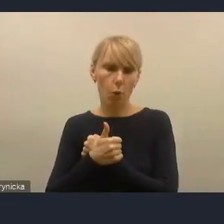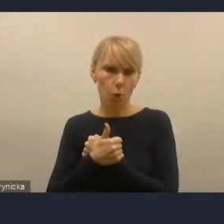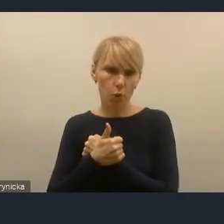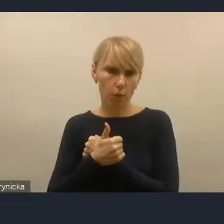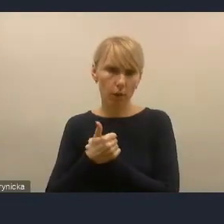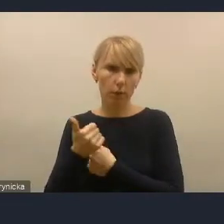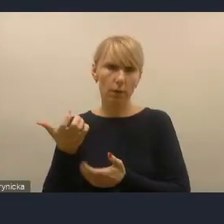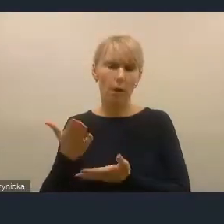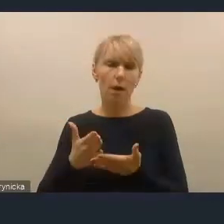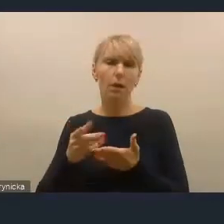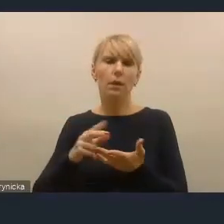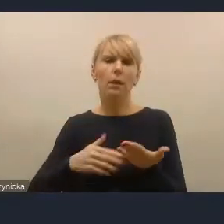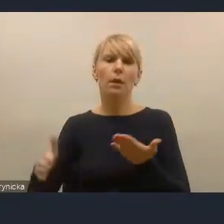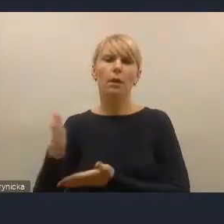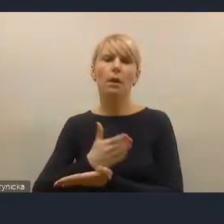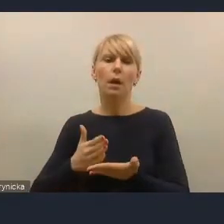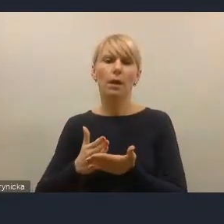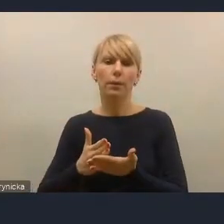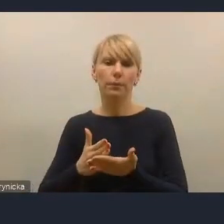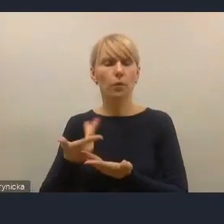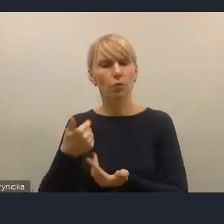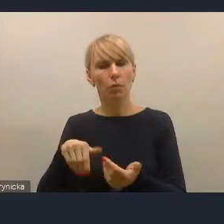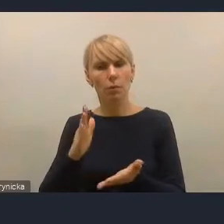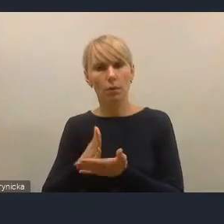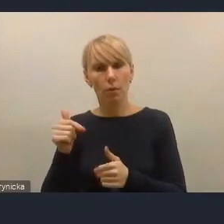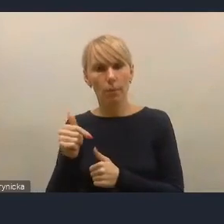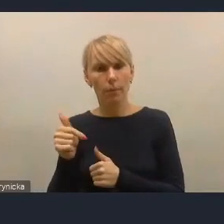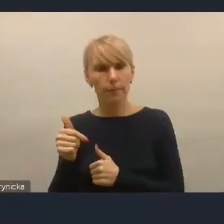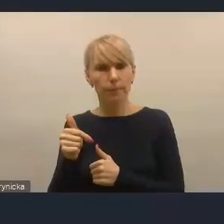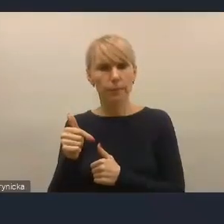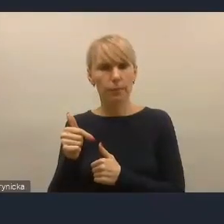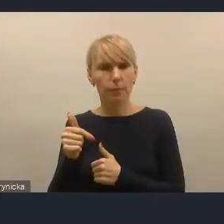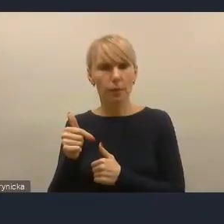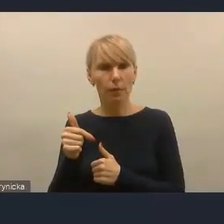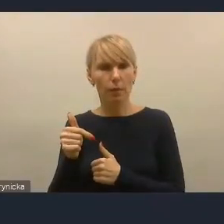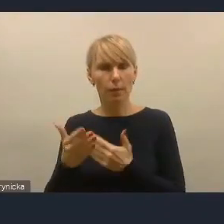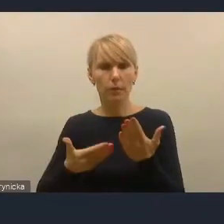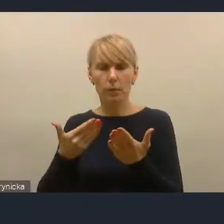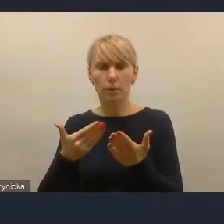powinien nie tylko zaklinać rzeczywistość, pisząc, że kierujemy się zasadą partycypacji,